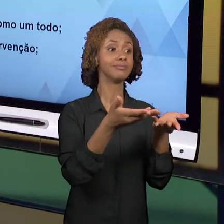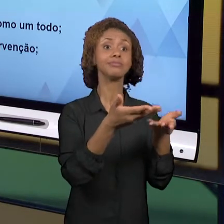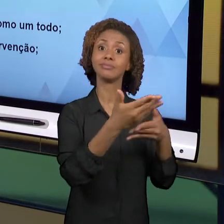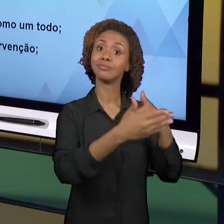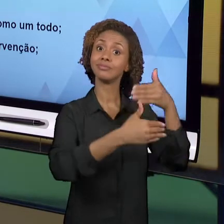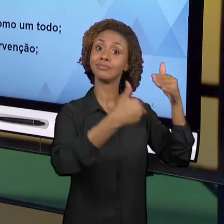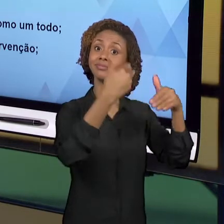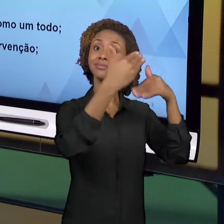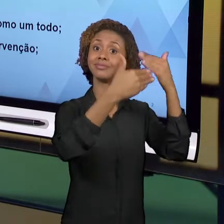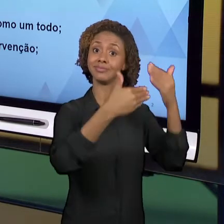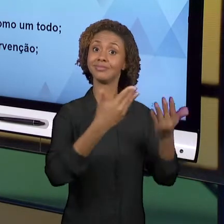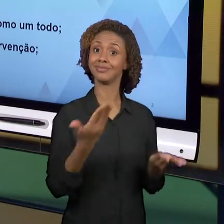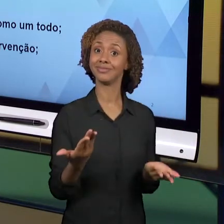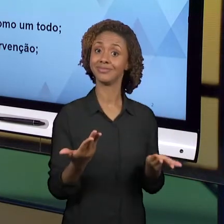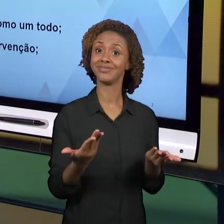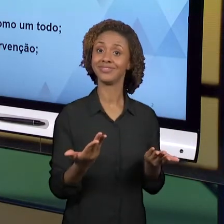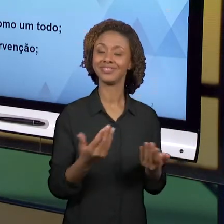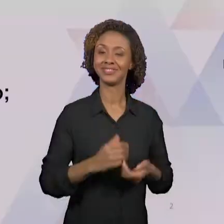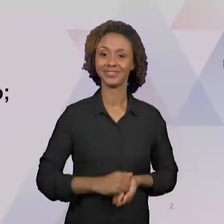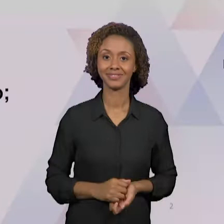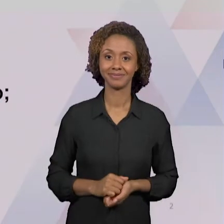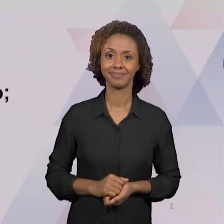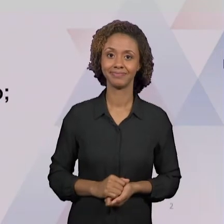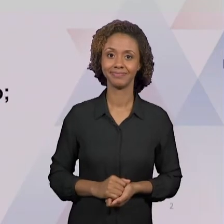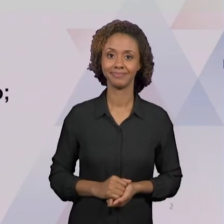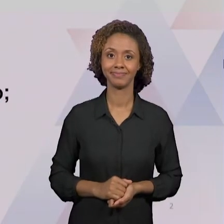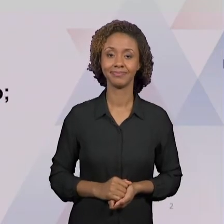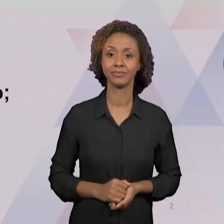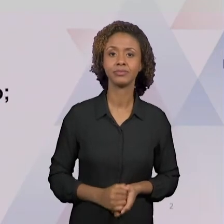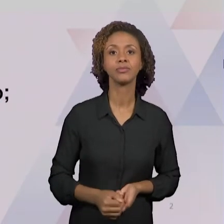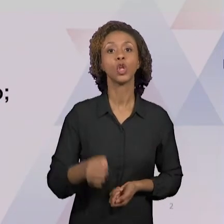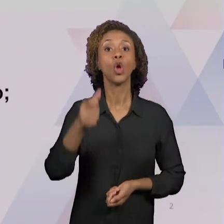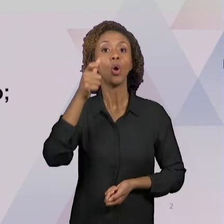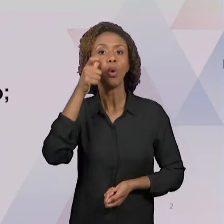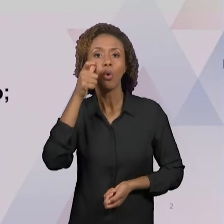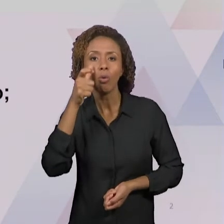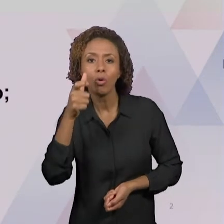E DE INTERVENÇÃO FORAM BASTANTE PONTUADAS POR